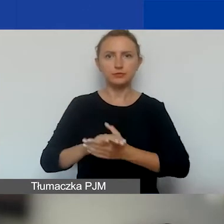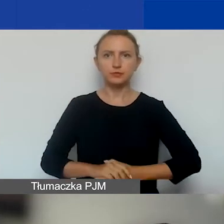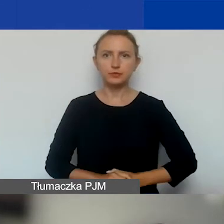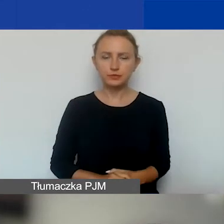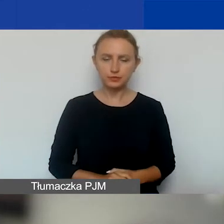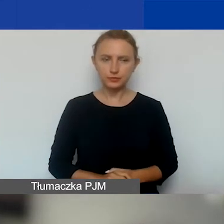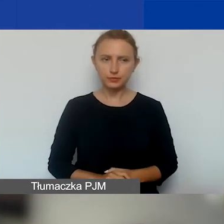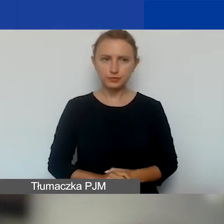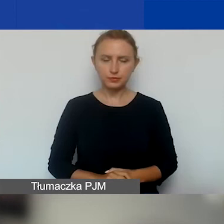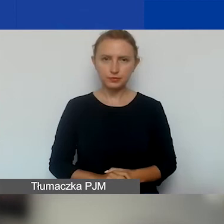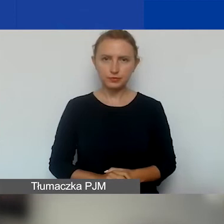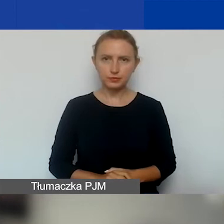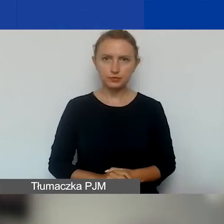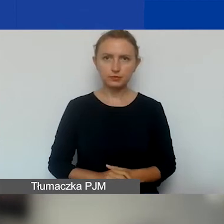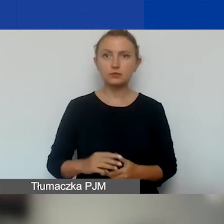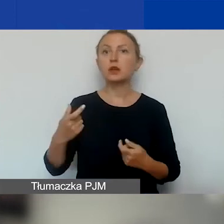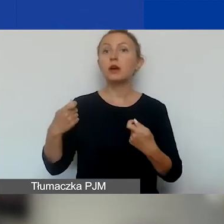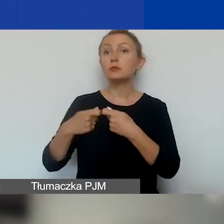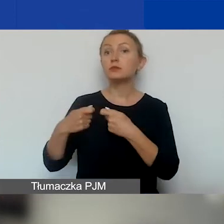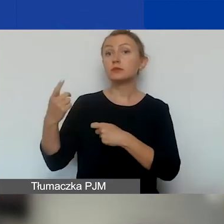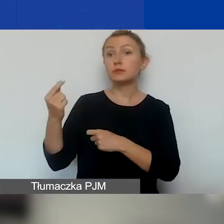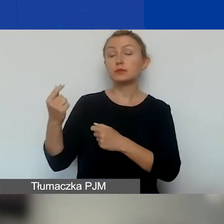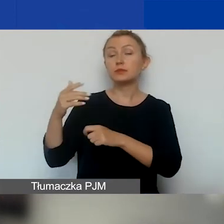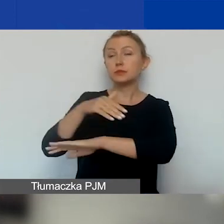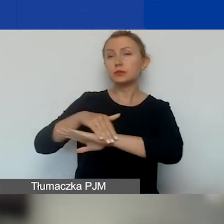No i oczywiście partnerzy zagraniczni. Bardzo krótko o tym.